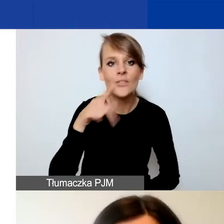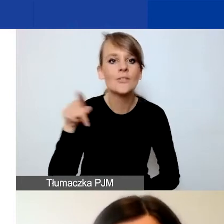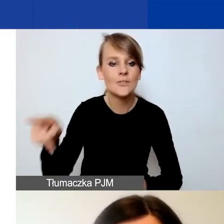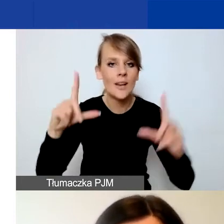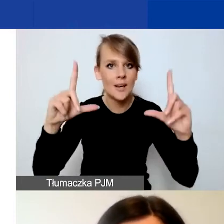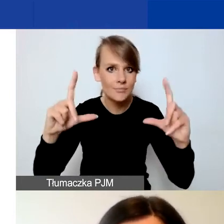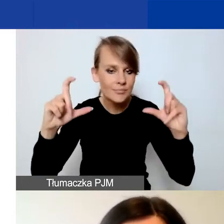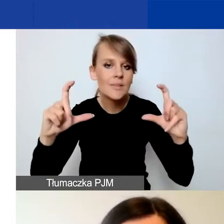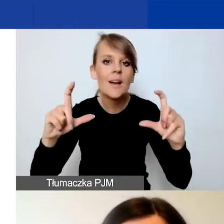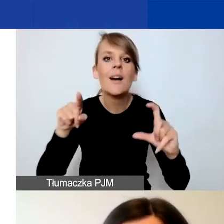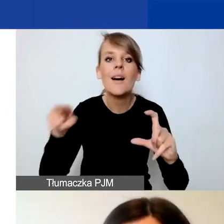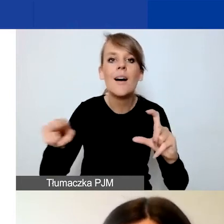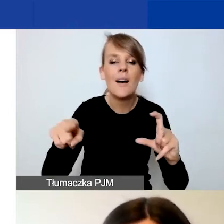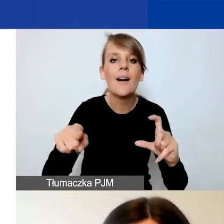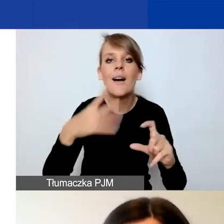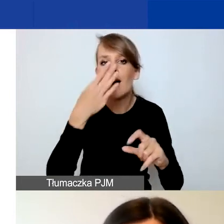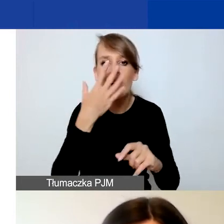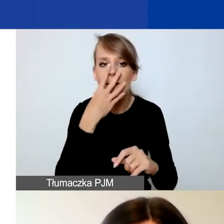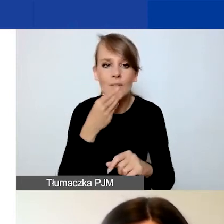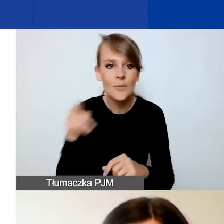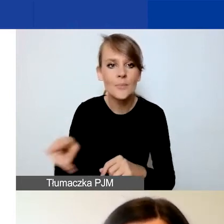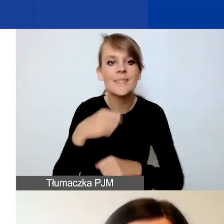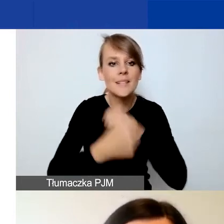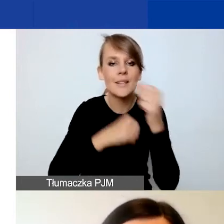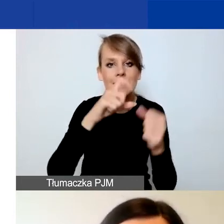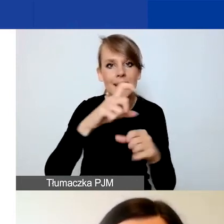Jest to działanie C10 w Generatorze.